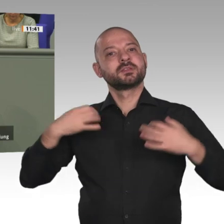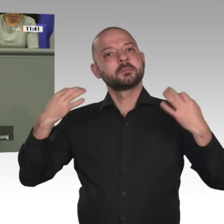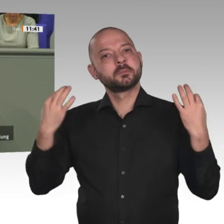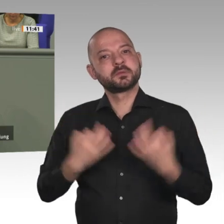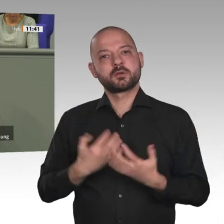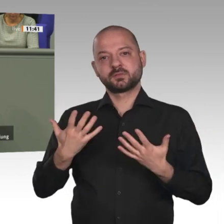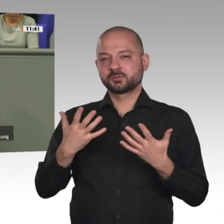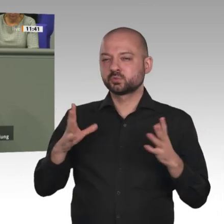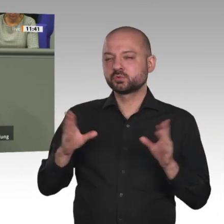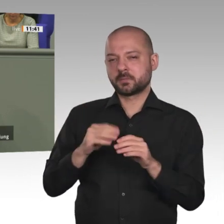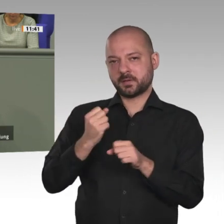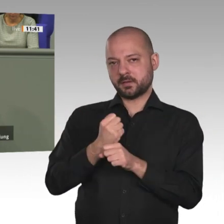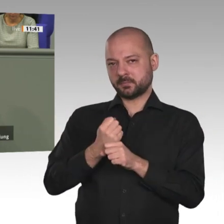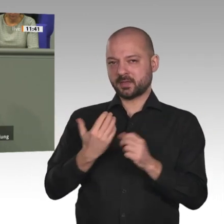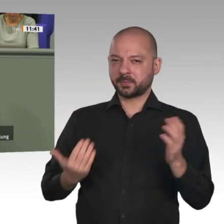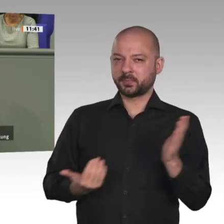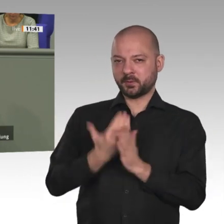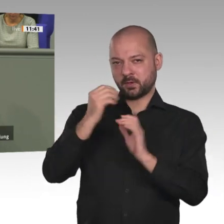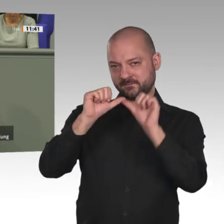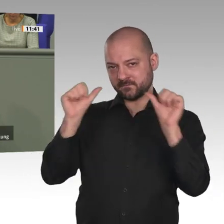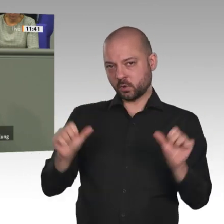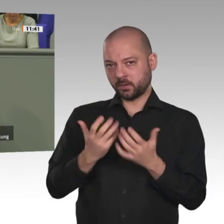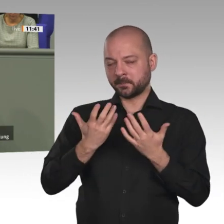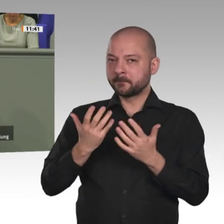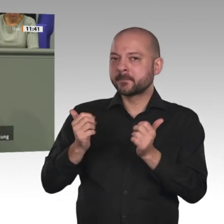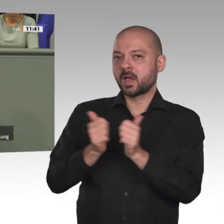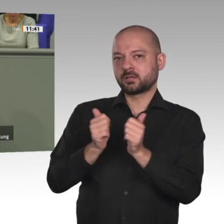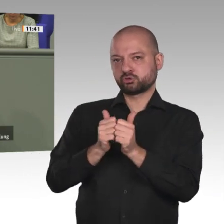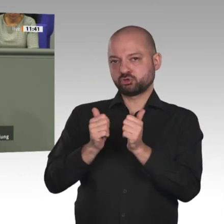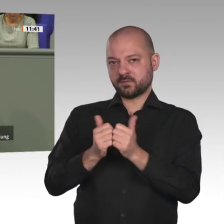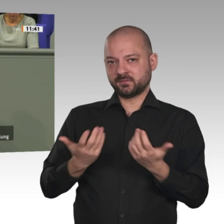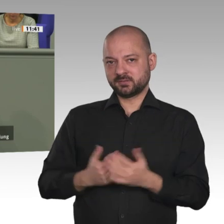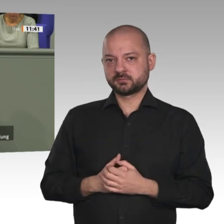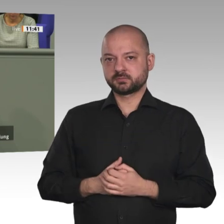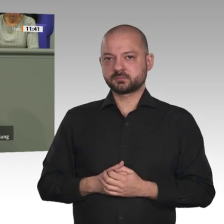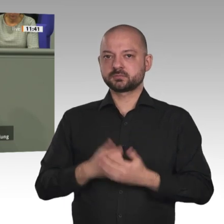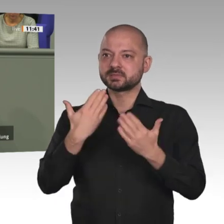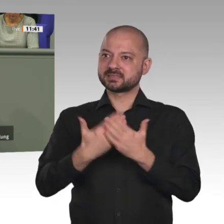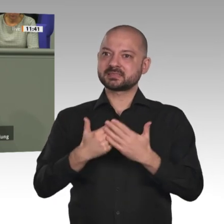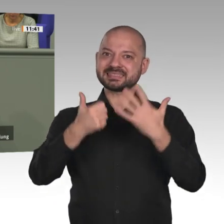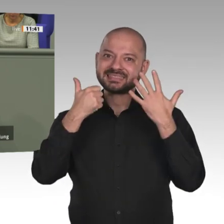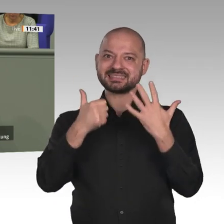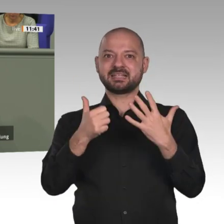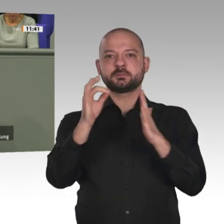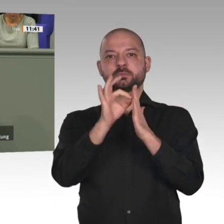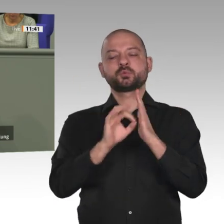einbringen möchte: Erstens ein neuer institutioneller Rahmen mit einem ständig tagenden